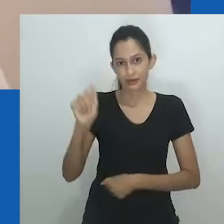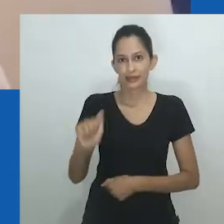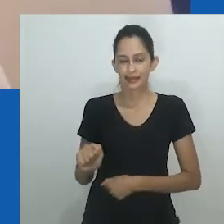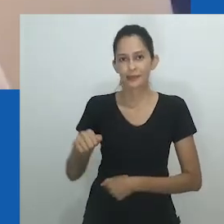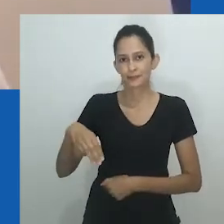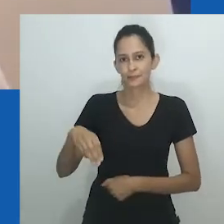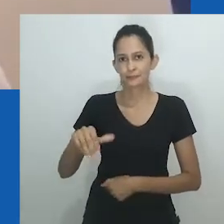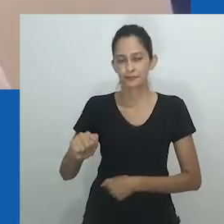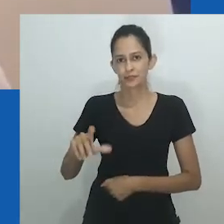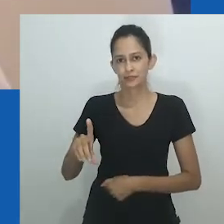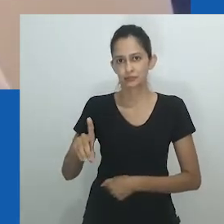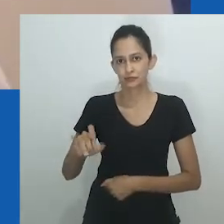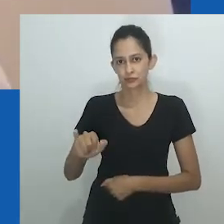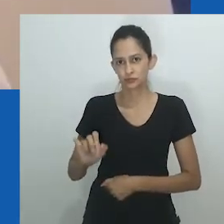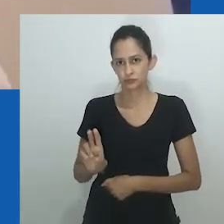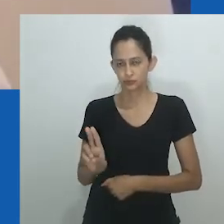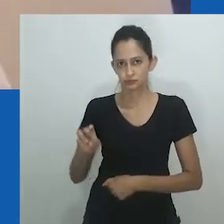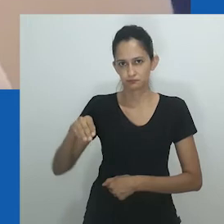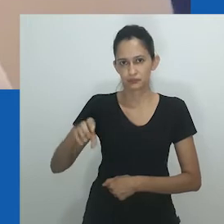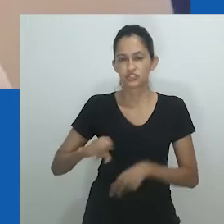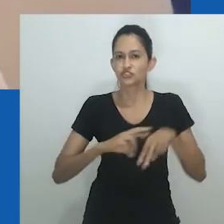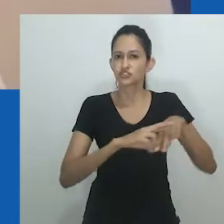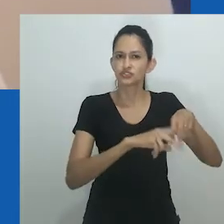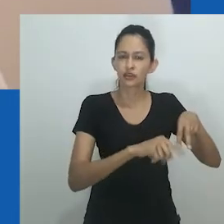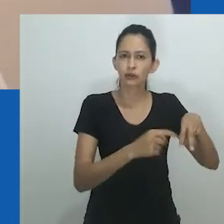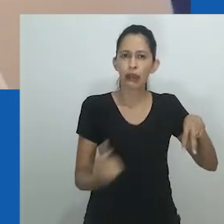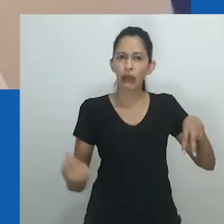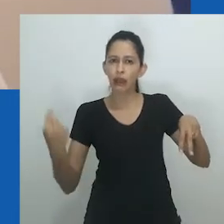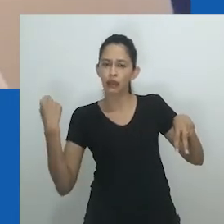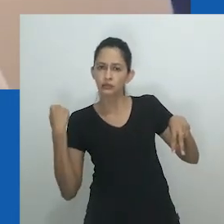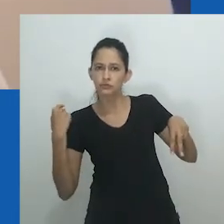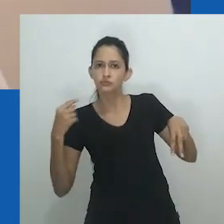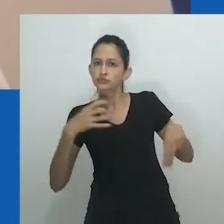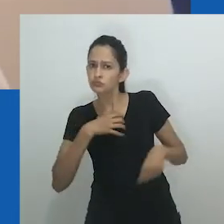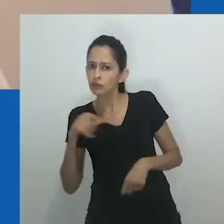A linguagem é central para entendimentos e interpretações de um sistema de gênero.